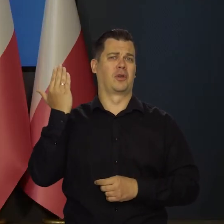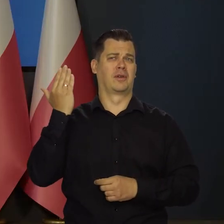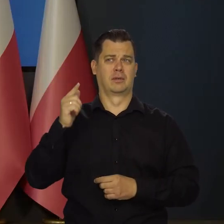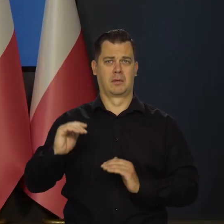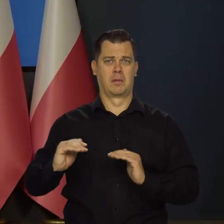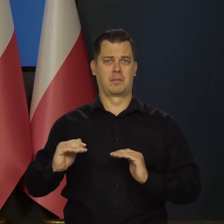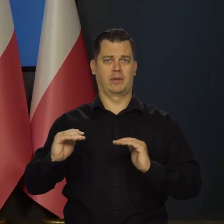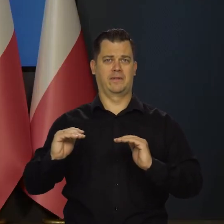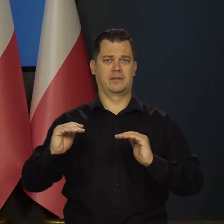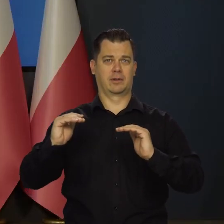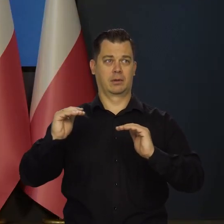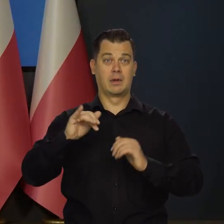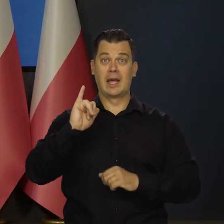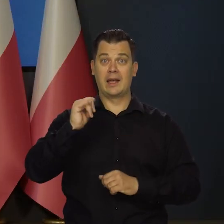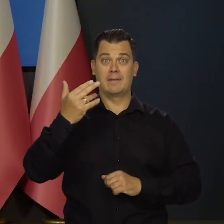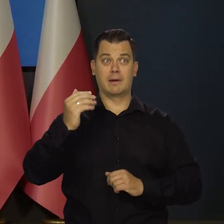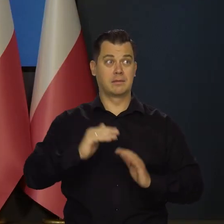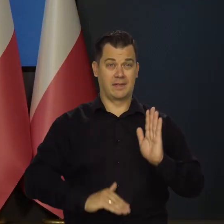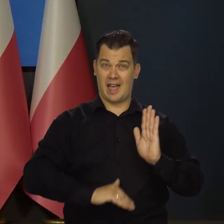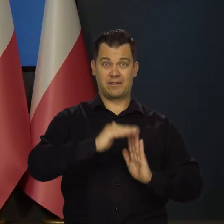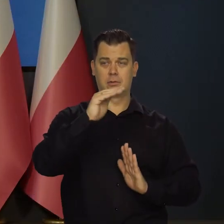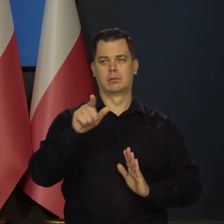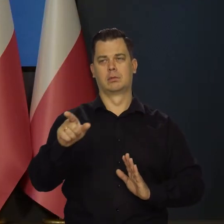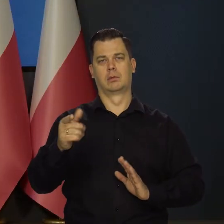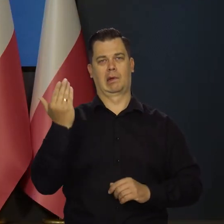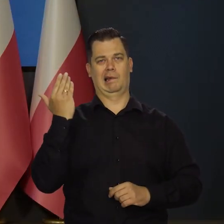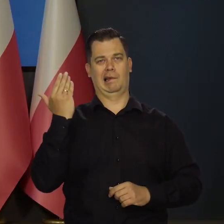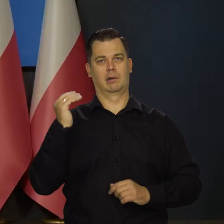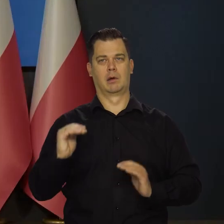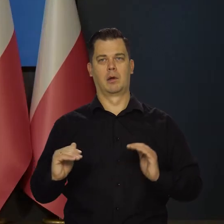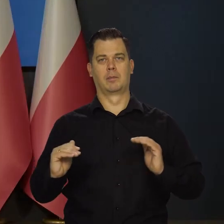jak już inflacja najwyższa w historii strefy euro,